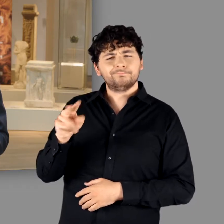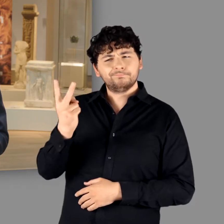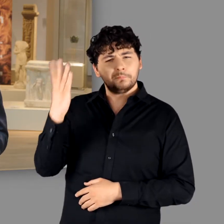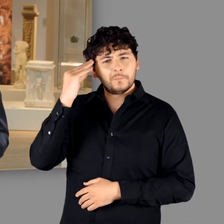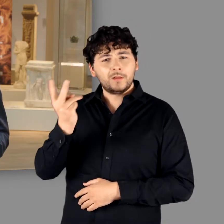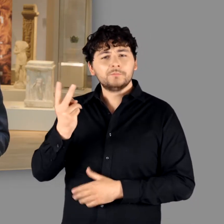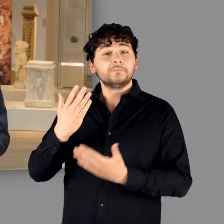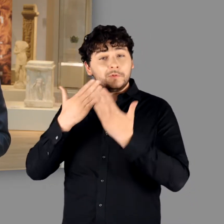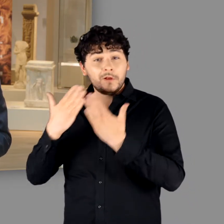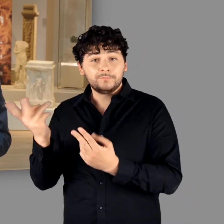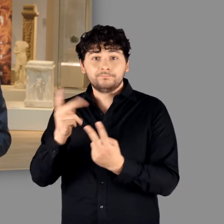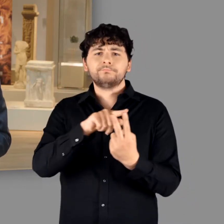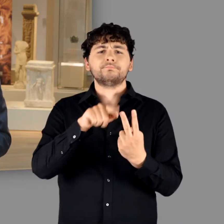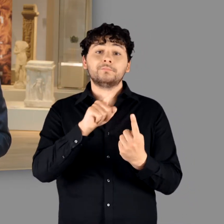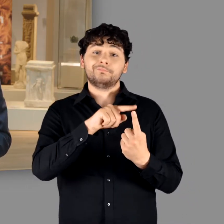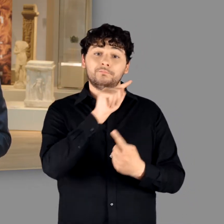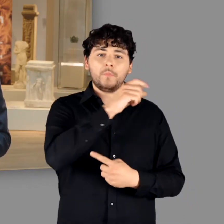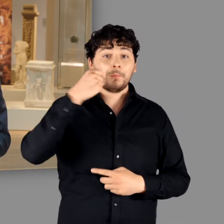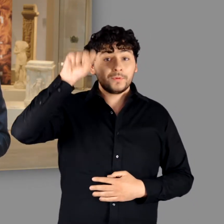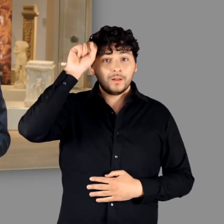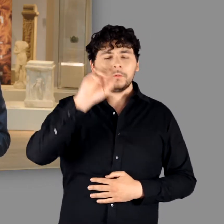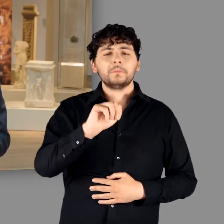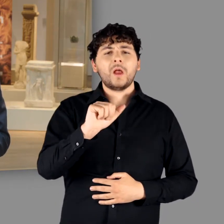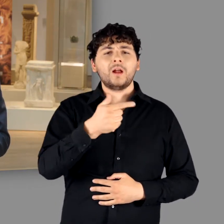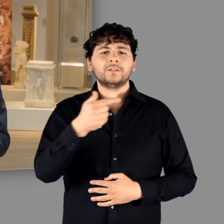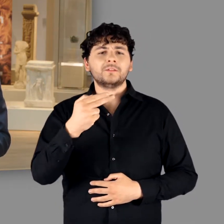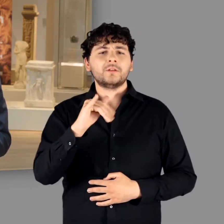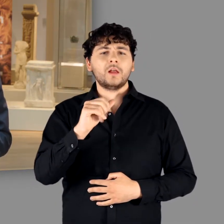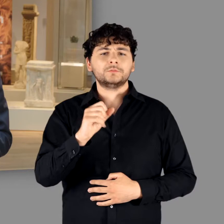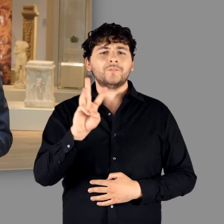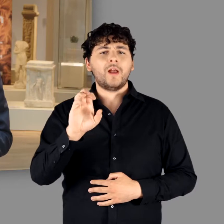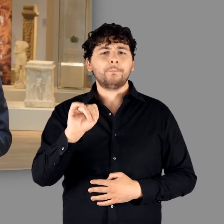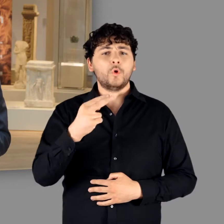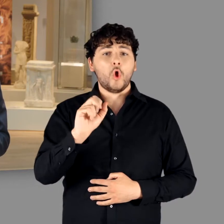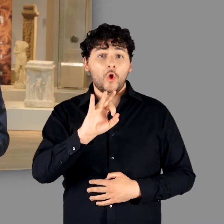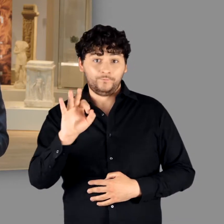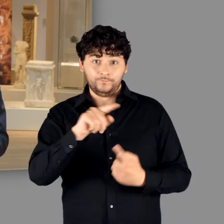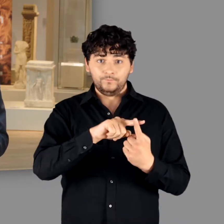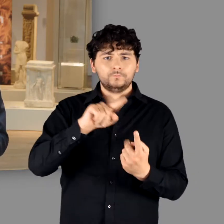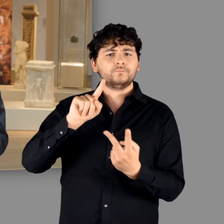danke ich auf Berliner Seite Matthias Wemhoff und auf Bonner Seite Michael Schmauder.